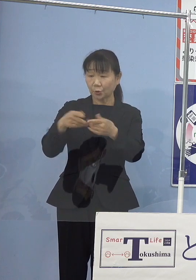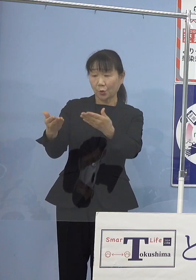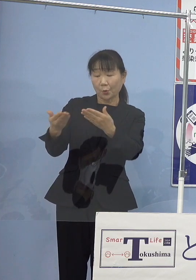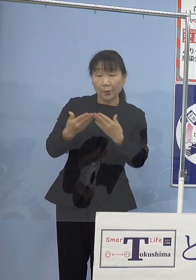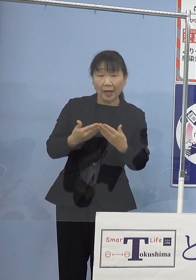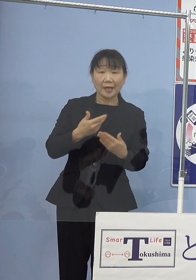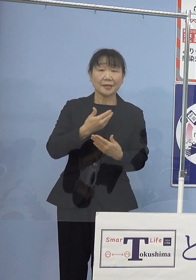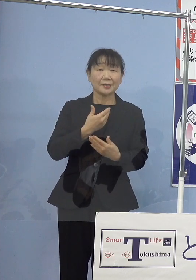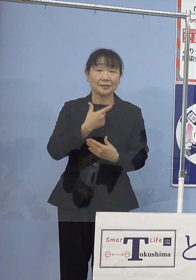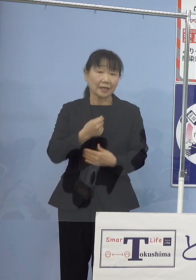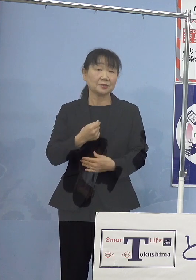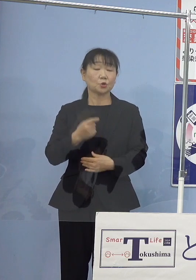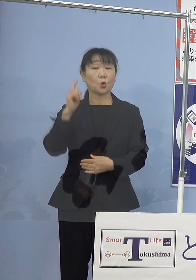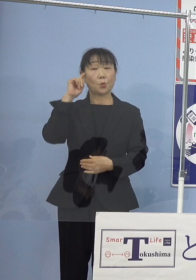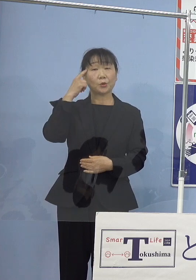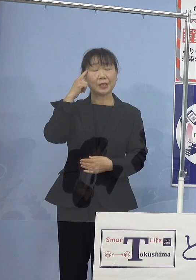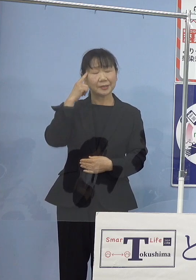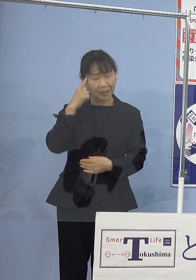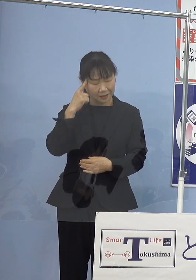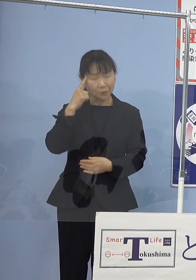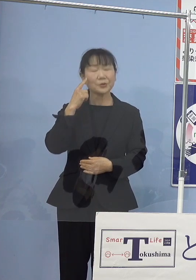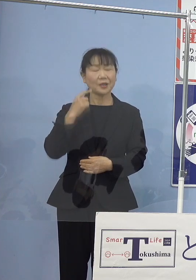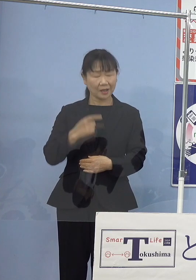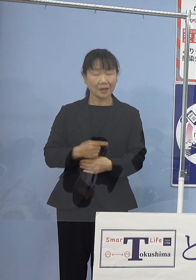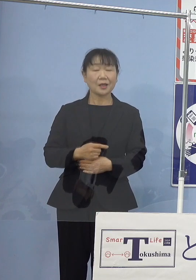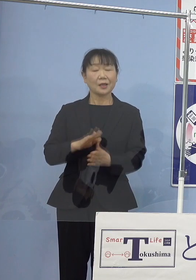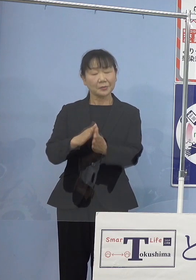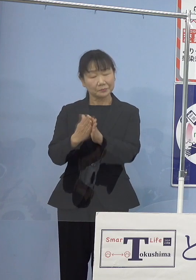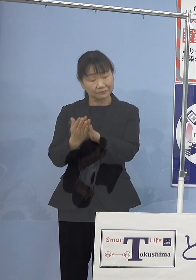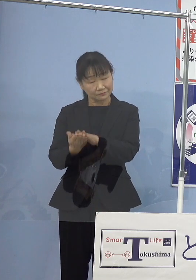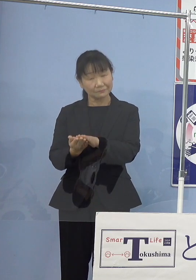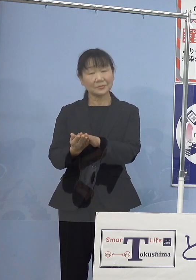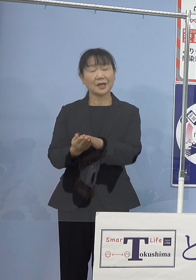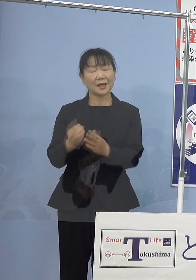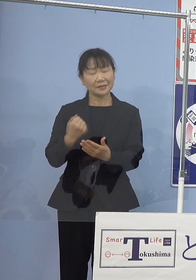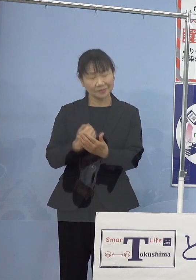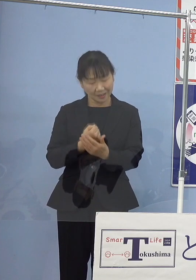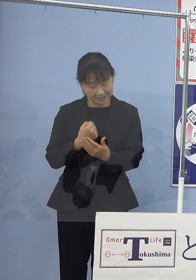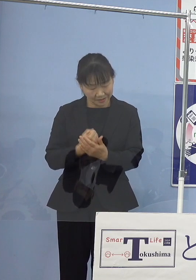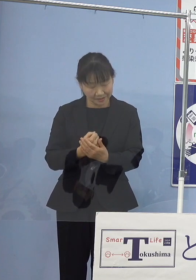このように思っていただけに ご逝去が残念でなりません